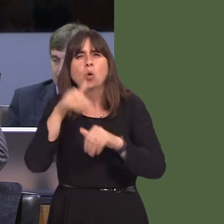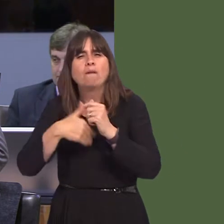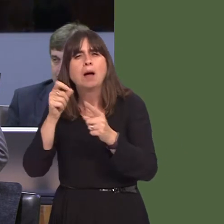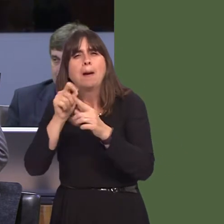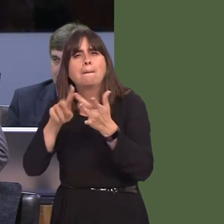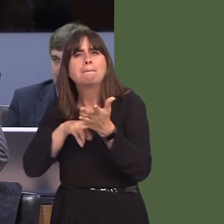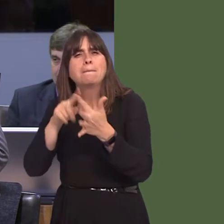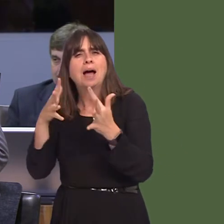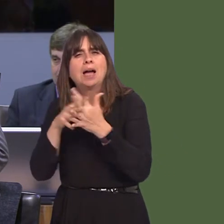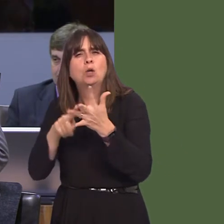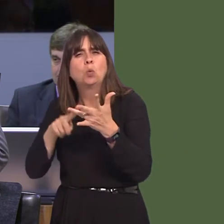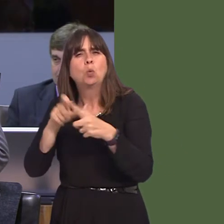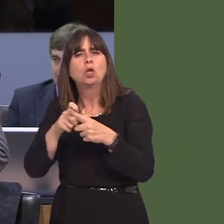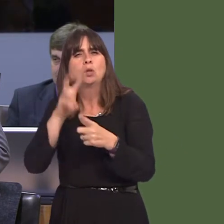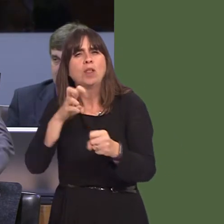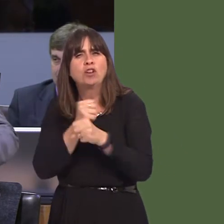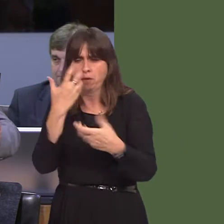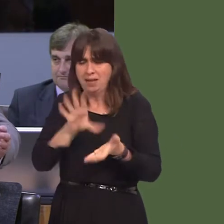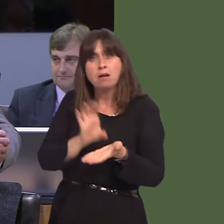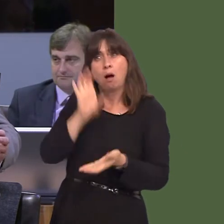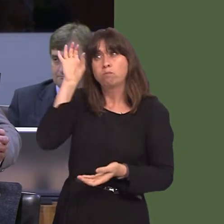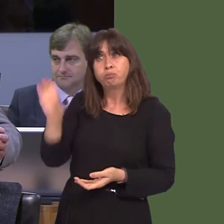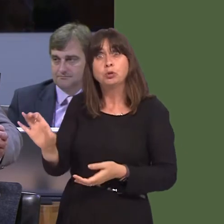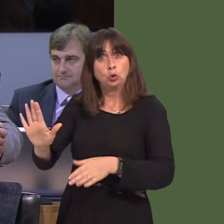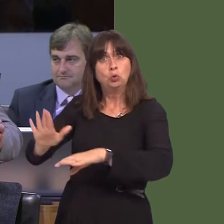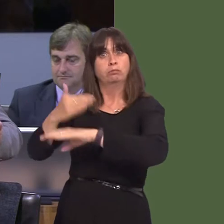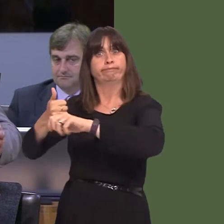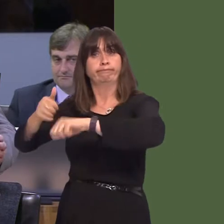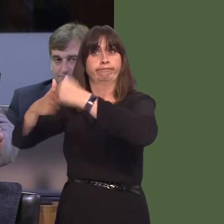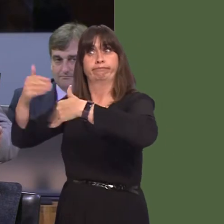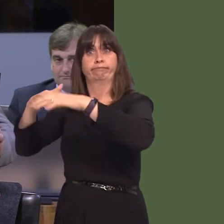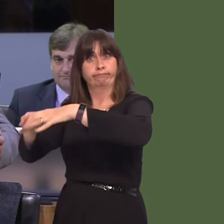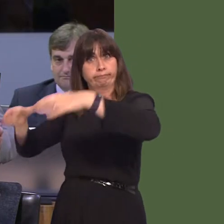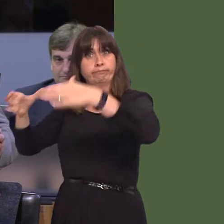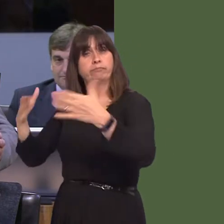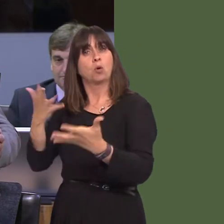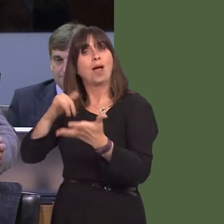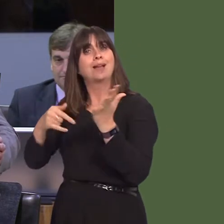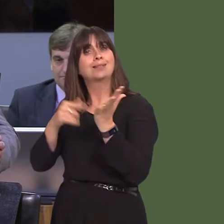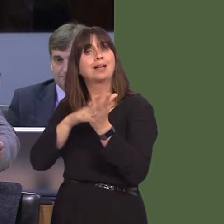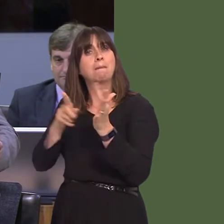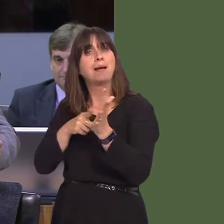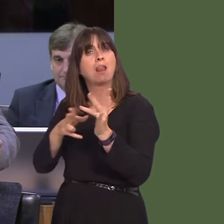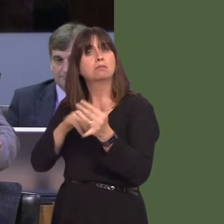Pinewood to develop the facility in St Mellons. You talked of at the time, in 2014, that there